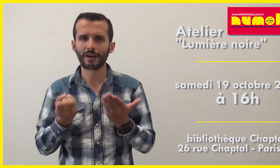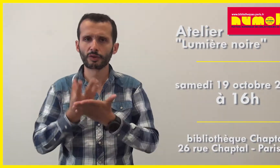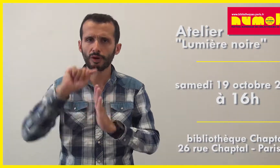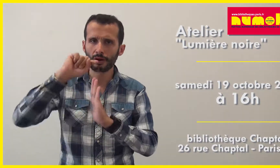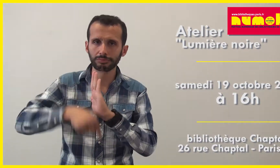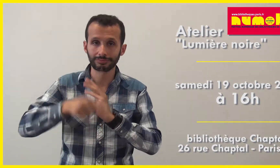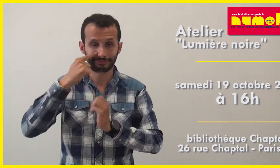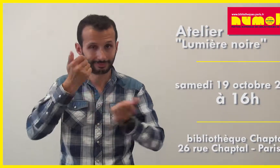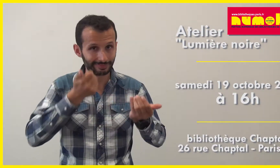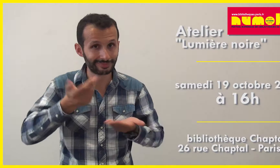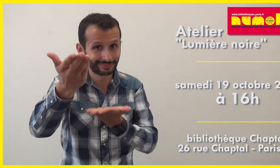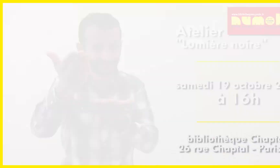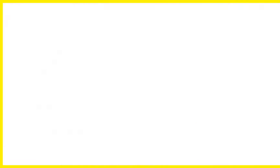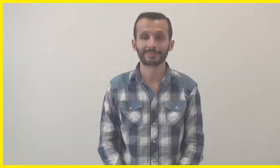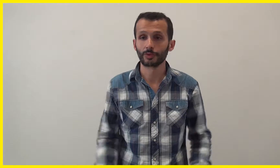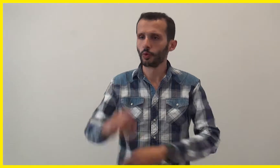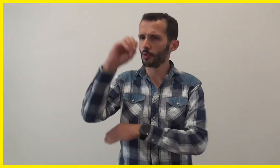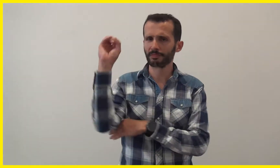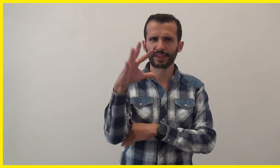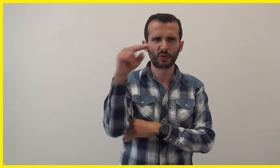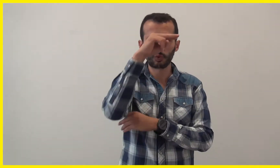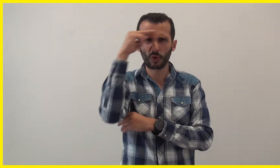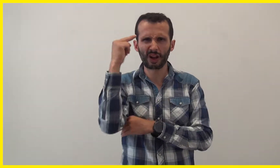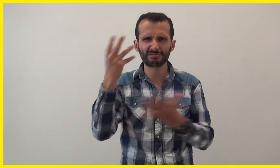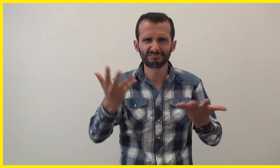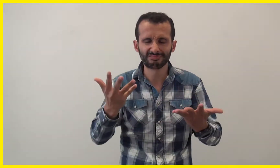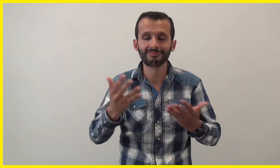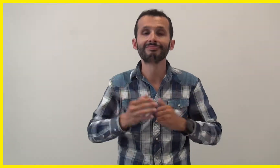Et voici plus d'informations : Lumière noire, qu'est ce que c'est ?